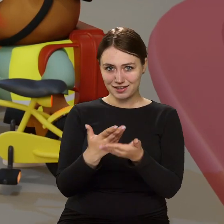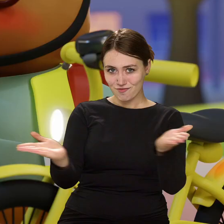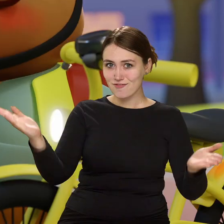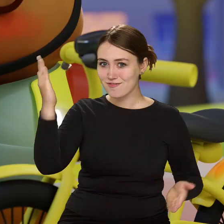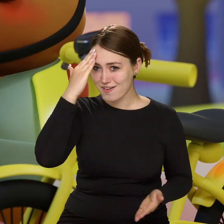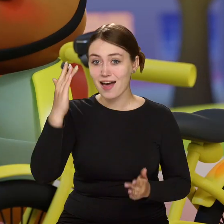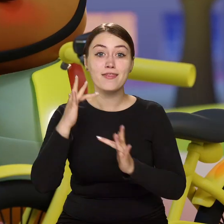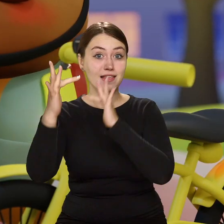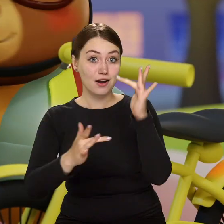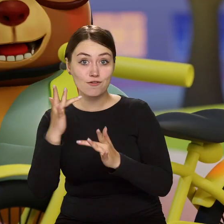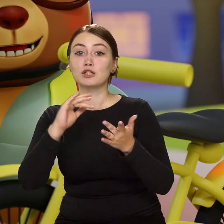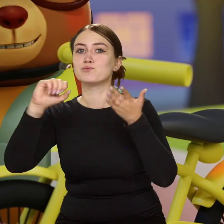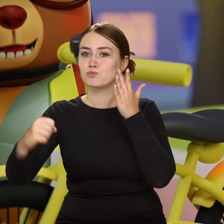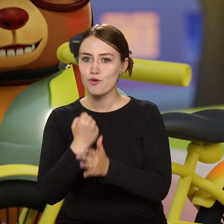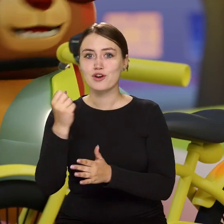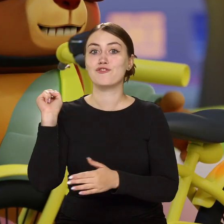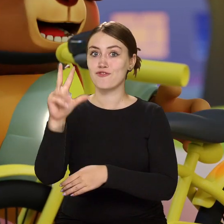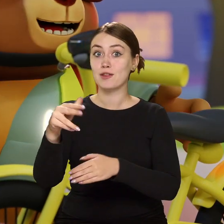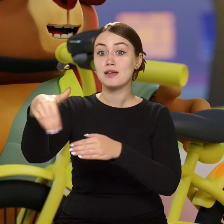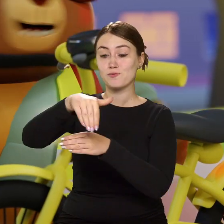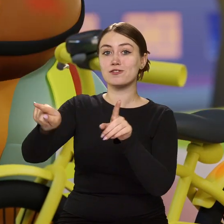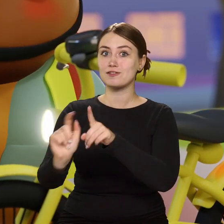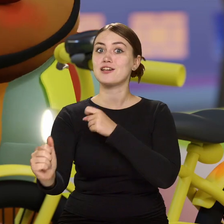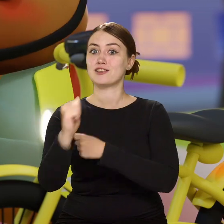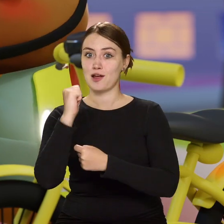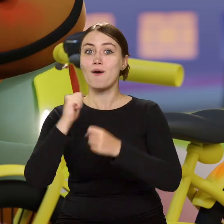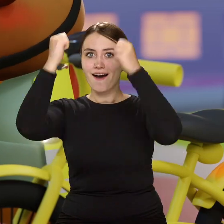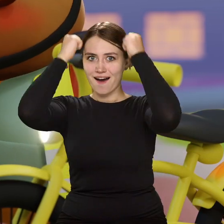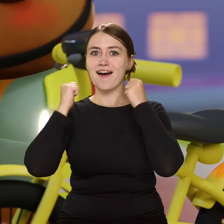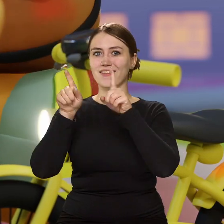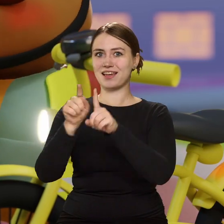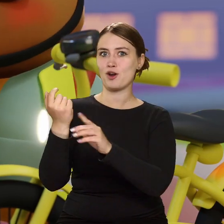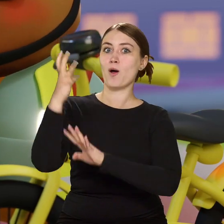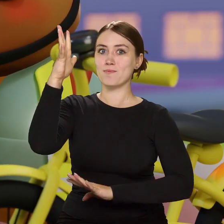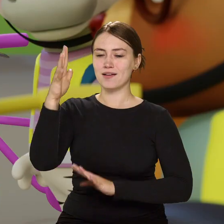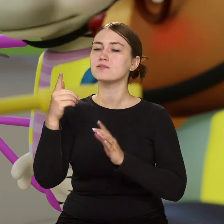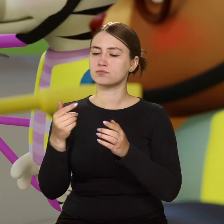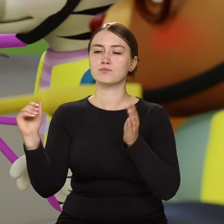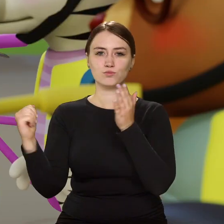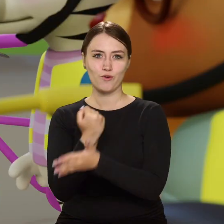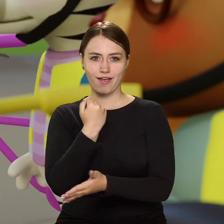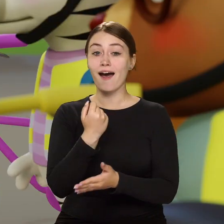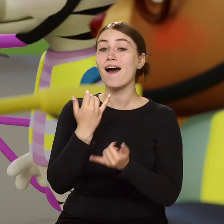…że na rowerze bez świateł z przodu i z tyłu, kasku i odblasków ani rusz. A im więcej wiesz…